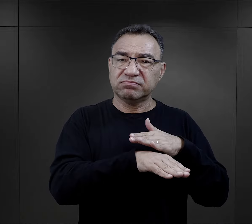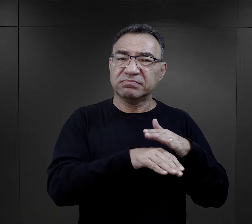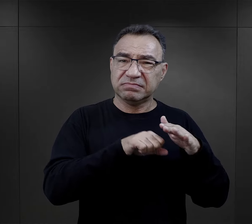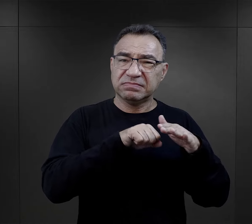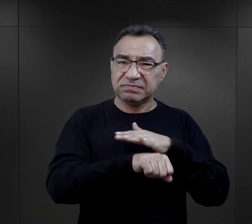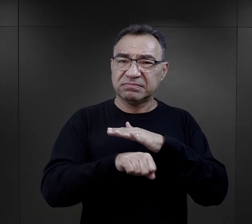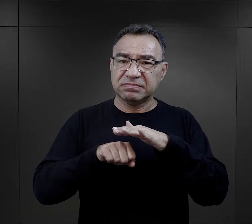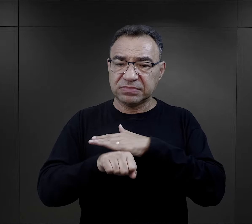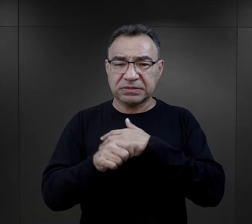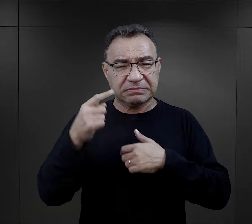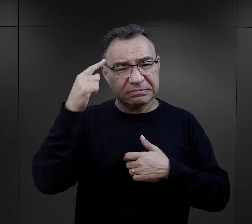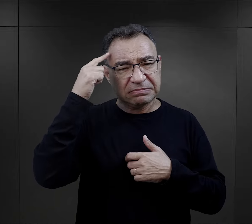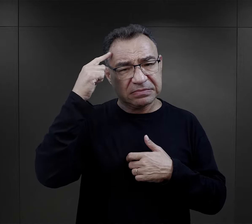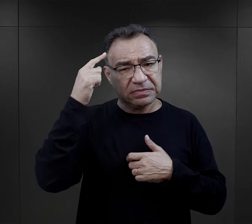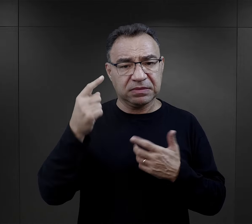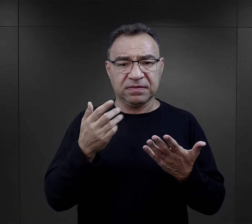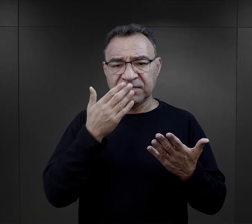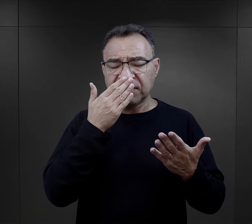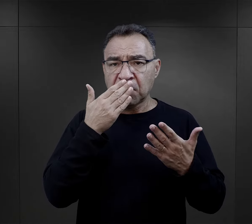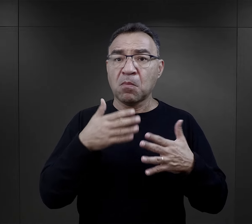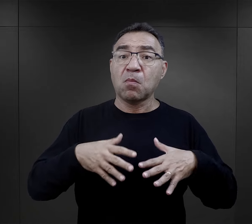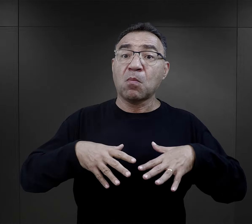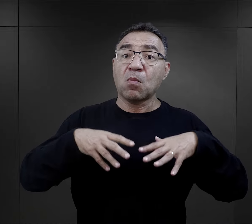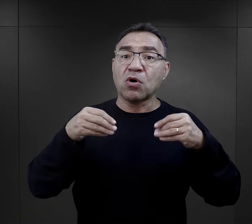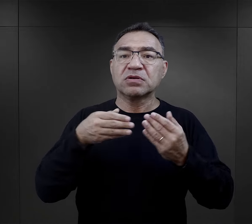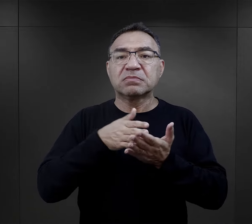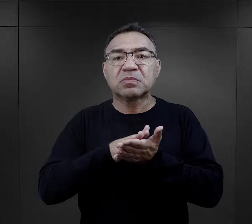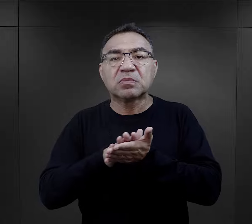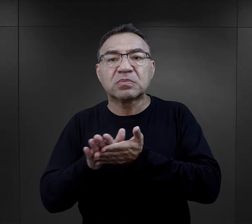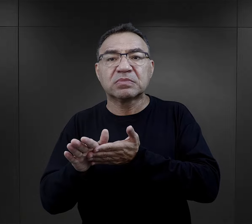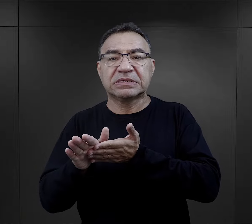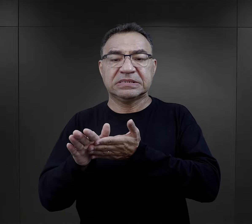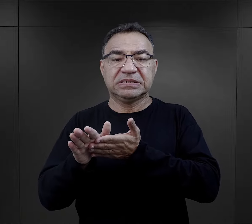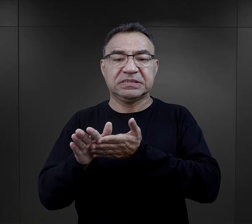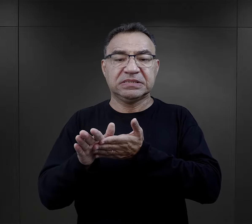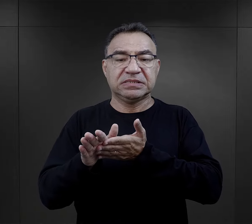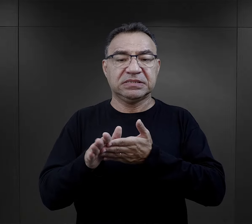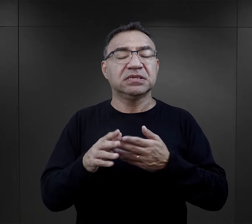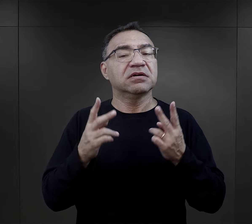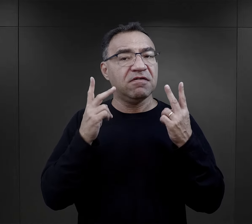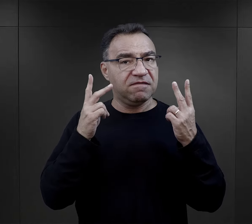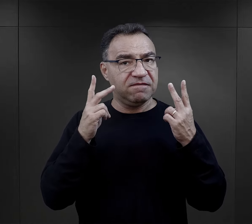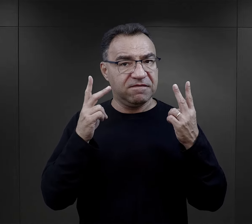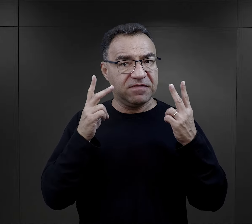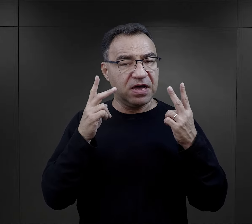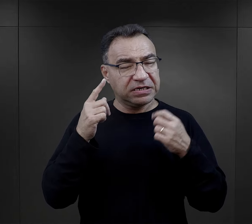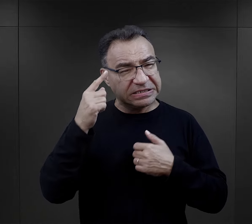i mówią o tym jako o takim wstępie. Zawsze jest to ważne w ich wspomnieniach